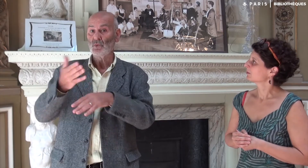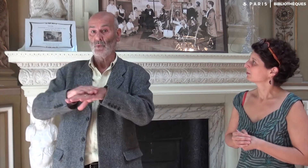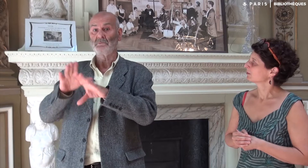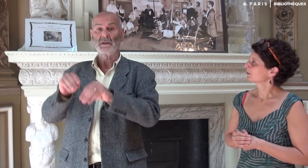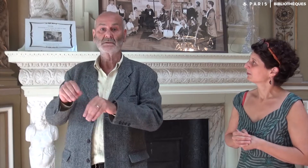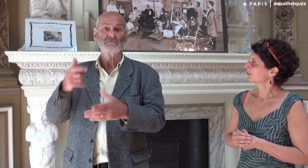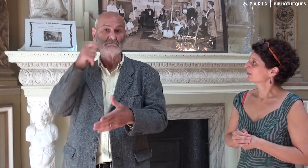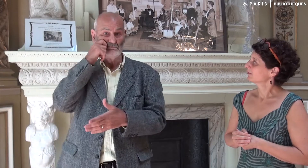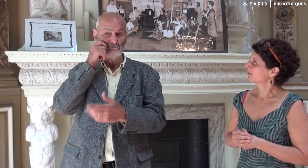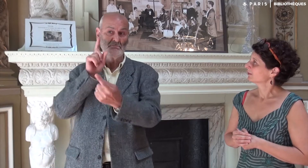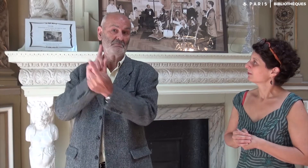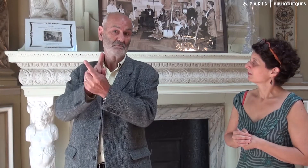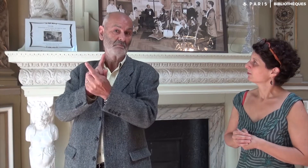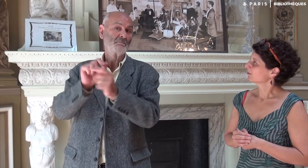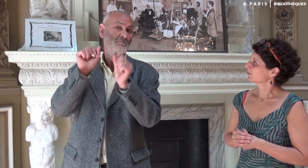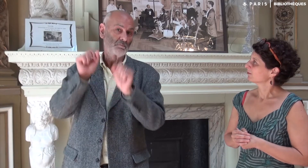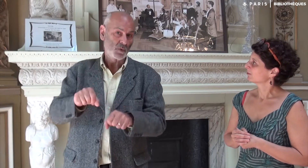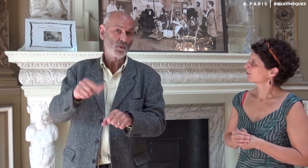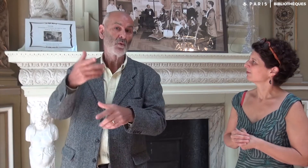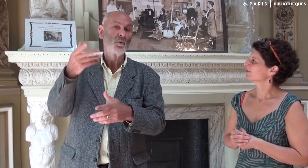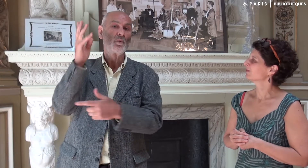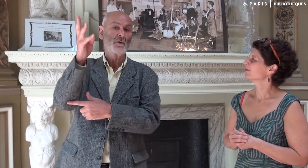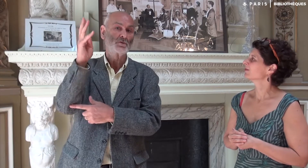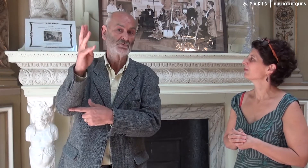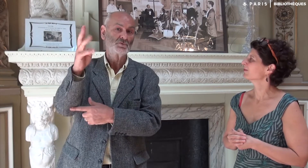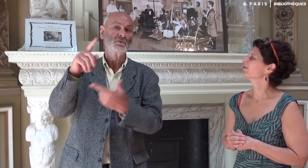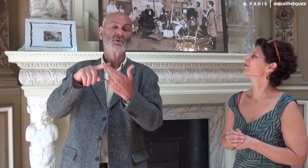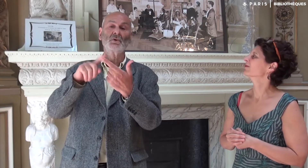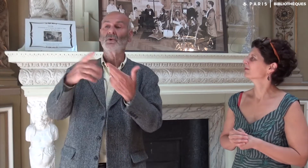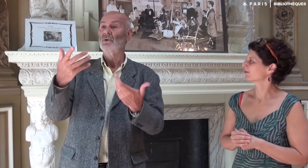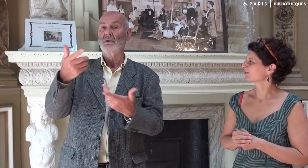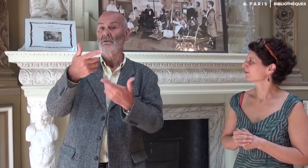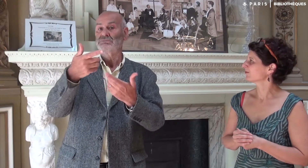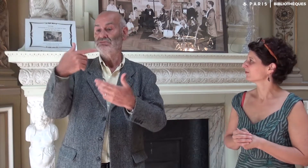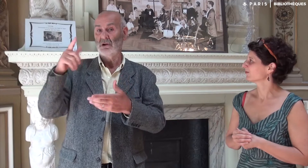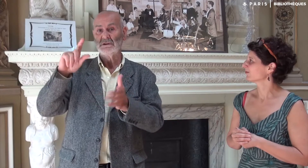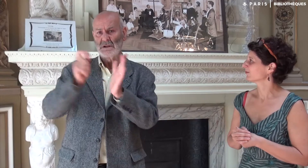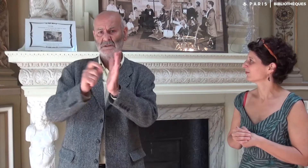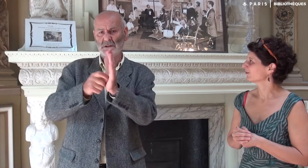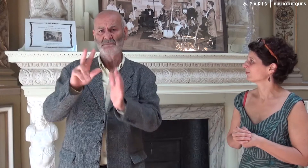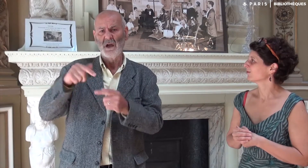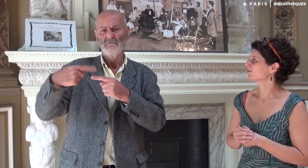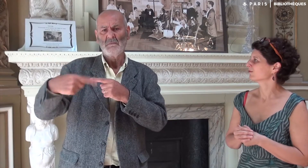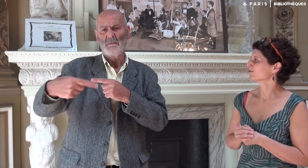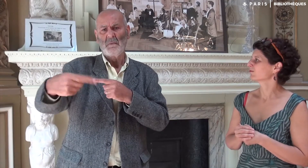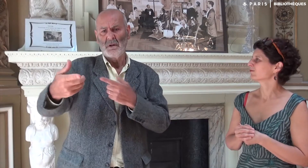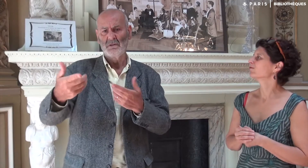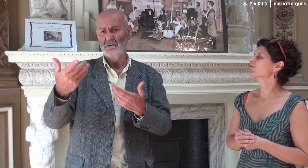Sur place, à l’occasion d’une conférence. Il y aura des dates dans les mois à venir